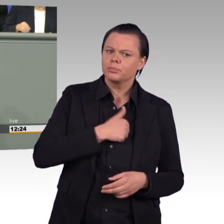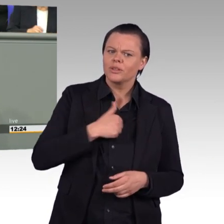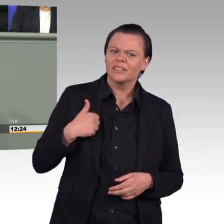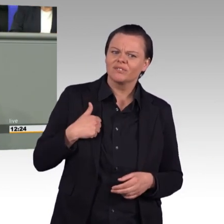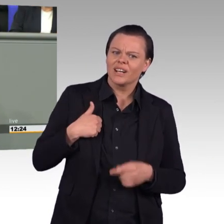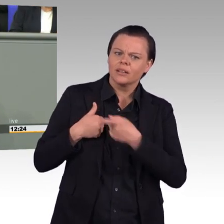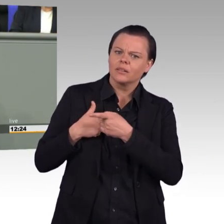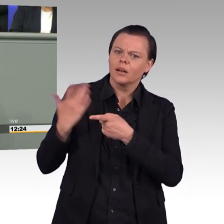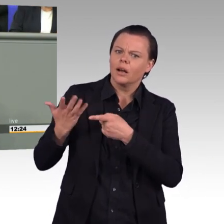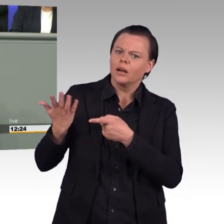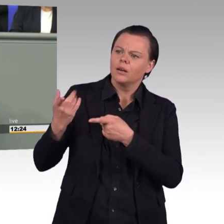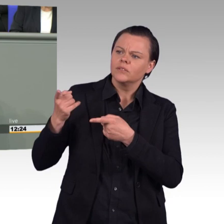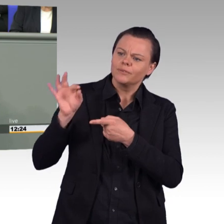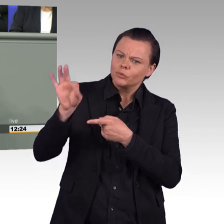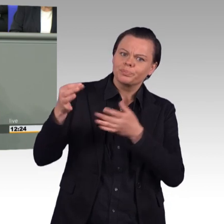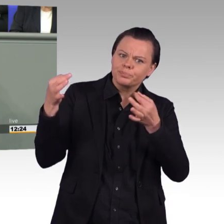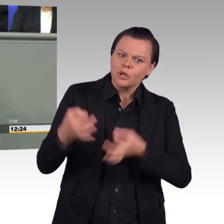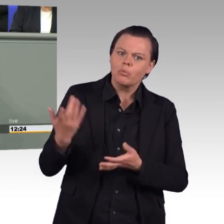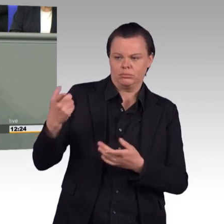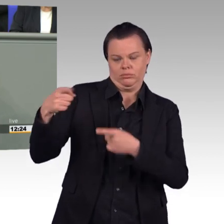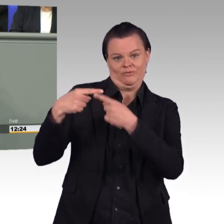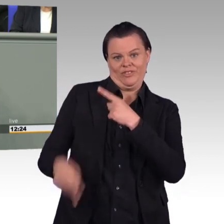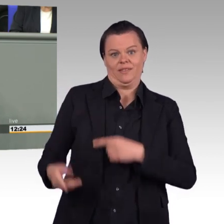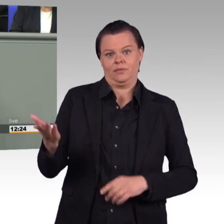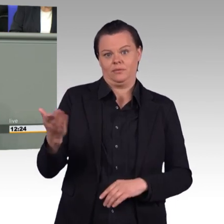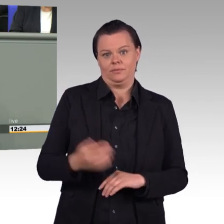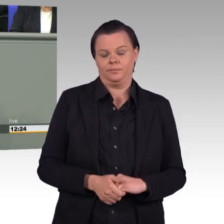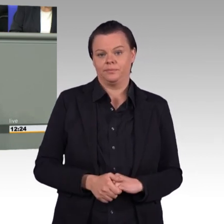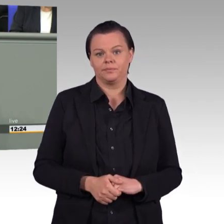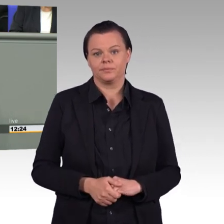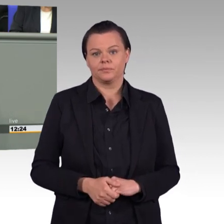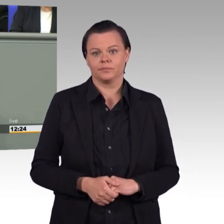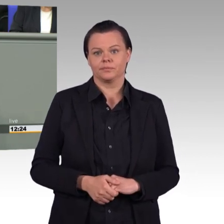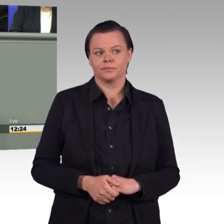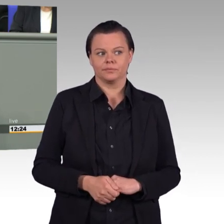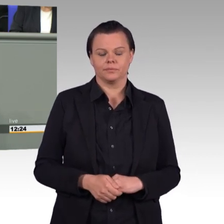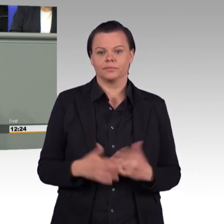Wir werden diesen Gesetzentwurf ablehnen, weil er in die völlig-, völlig falsche Richtung geht